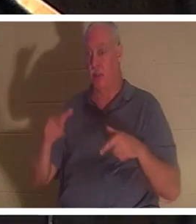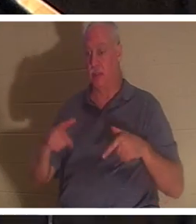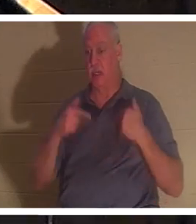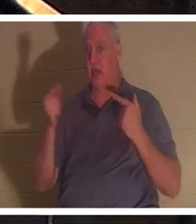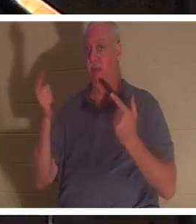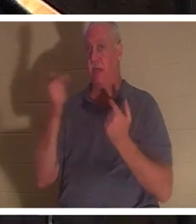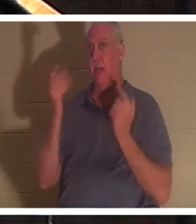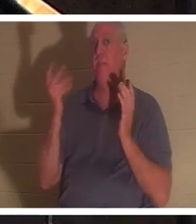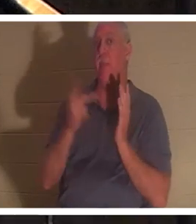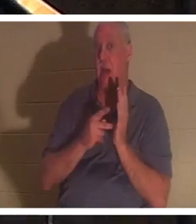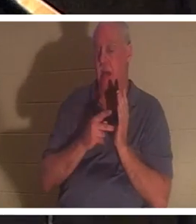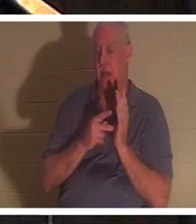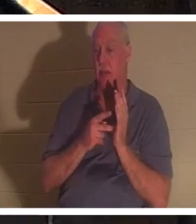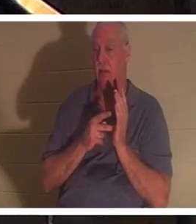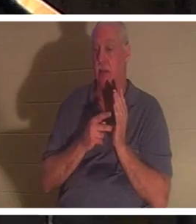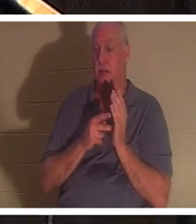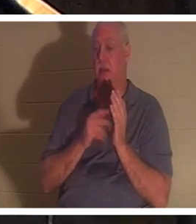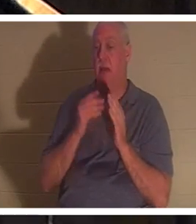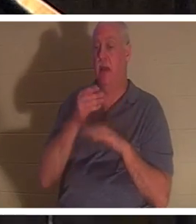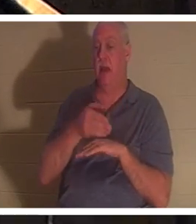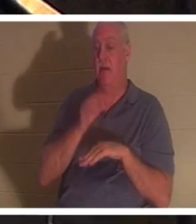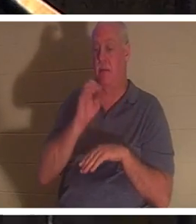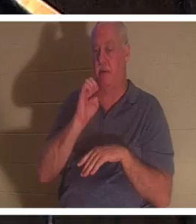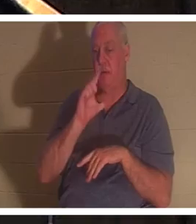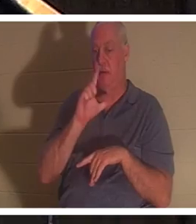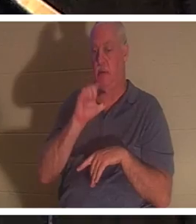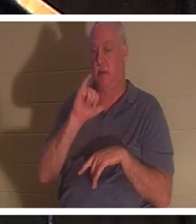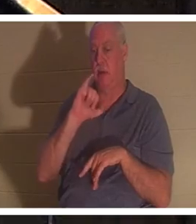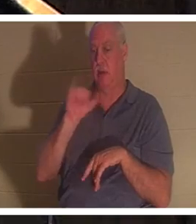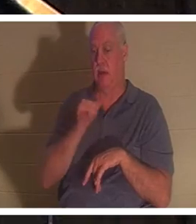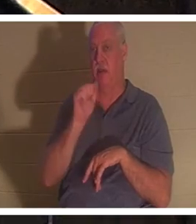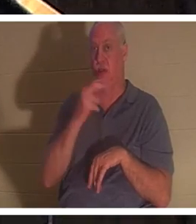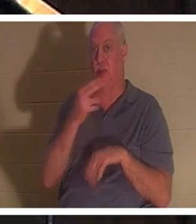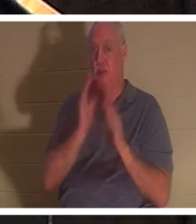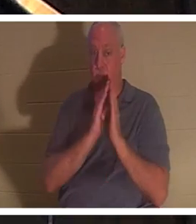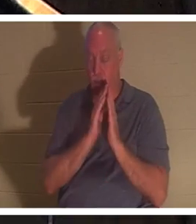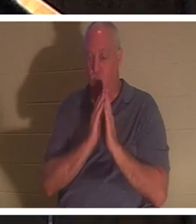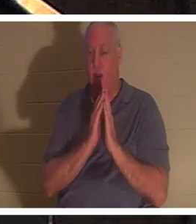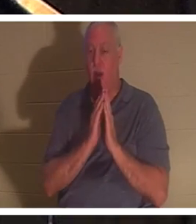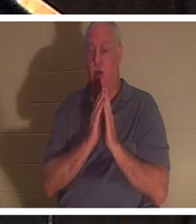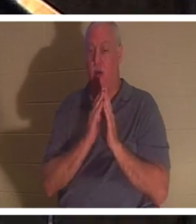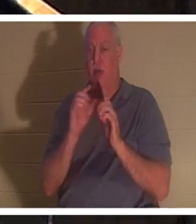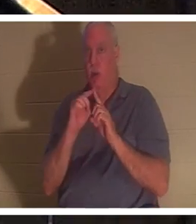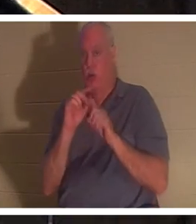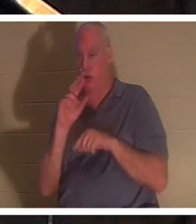к нему после молитвы Илии. Там снова используется еврейское слово «нефеш», которое буквально